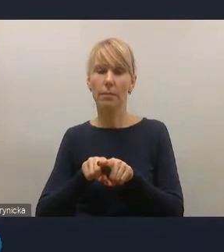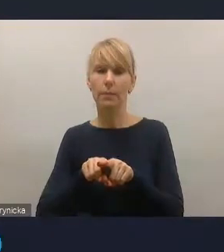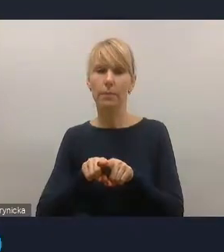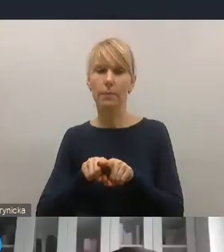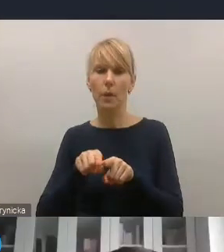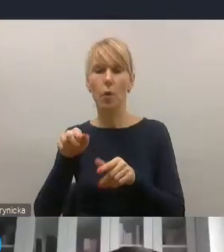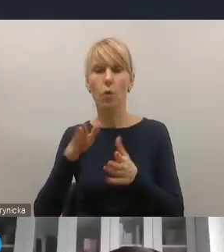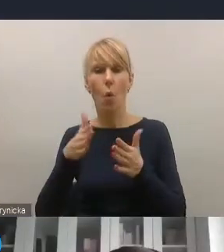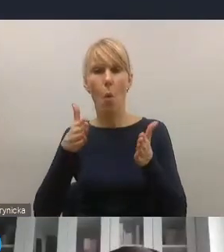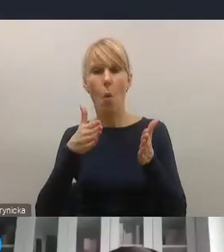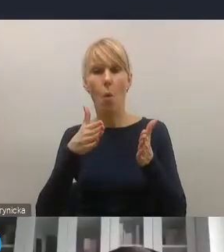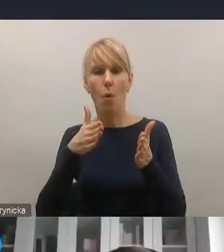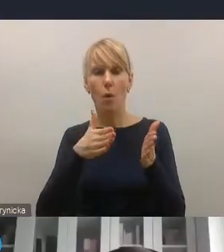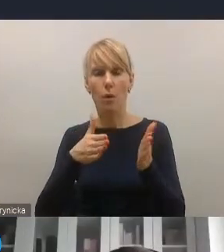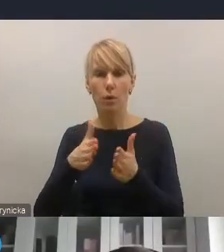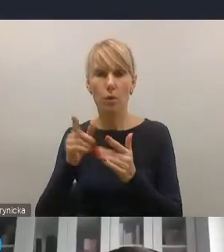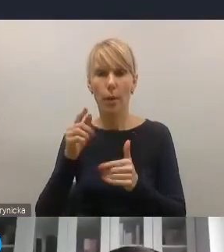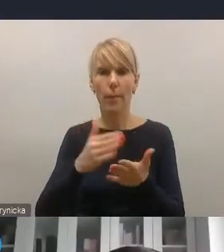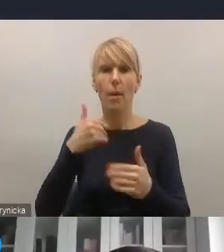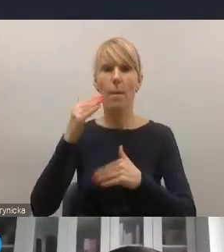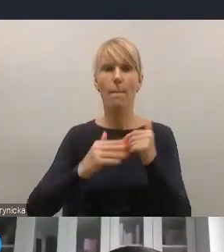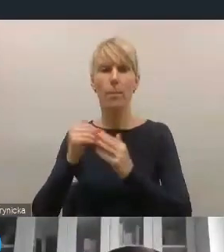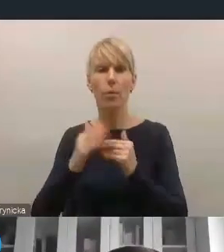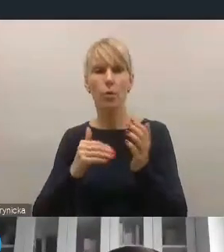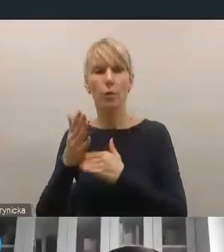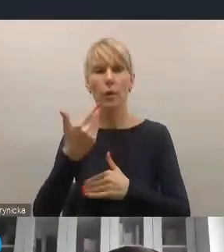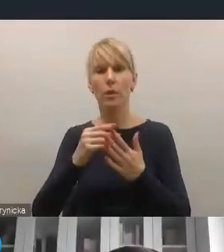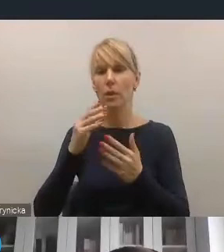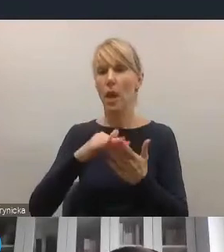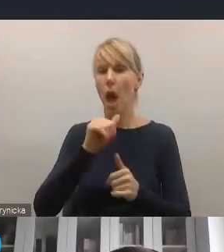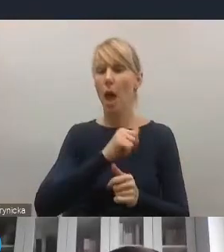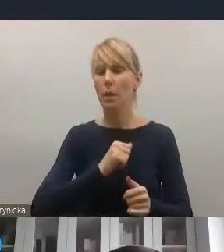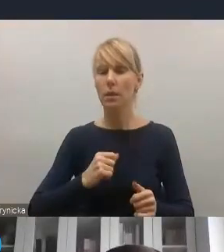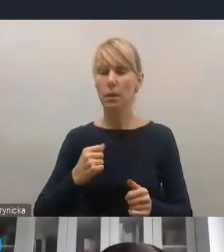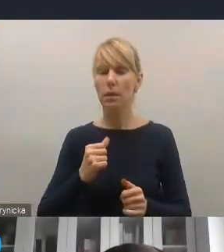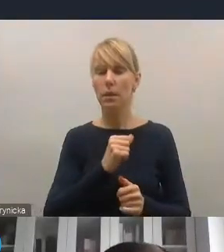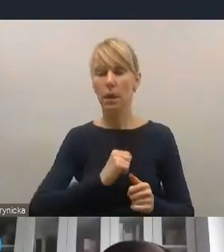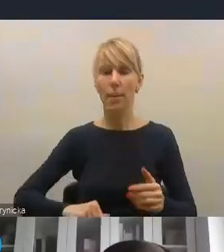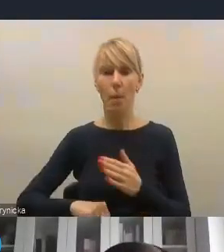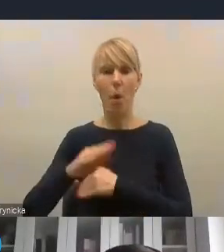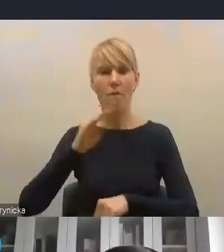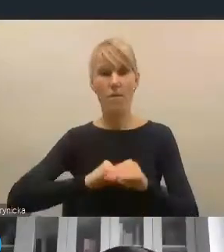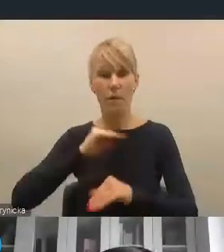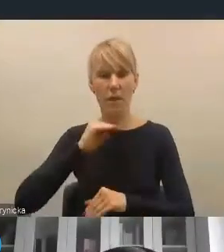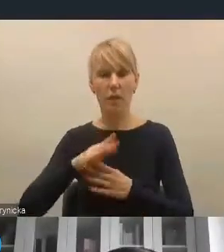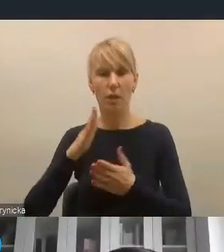i wejścia na drogę samowystarczalności energetycznej, wykorzystania także lokalnych zasobów produkcji energii